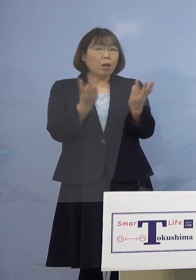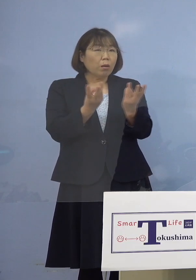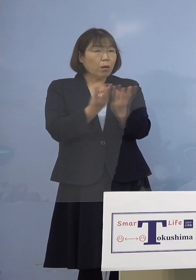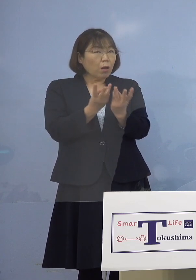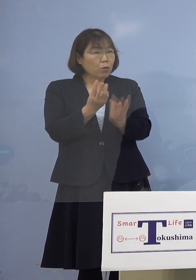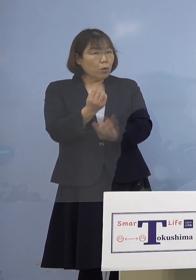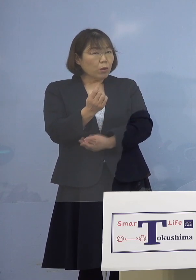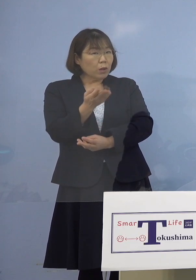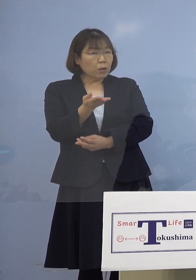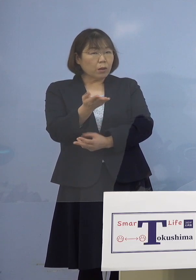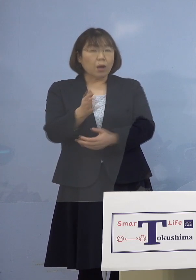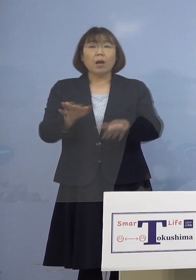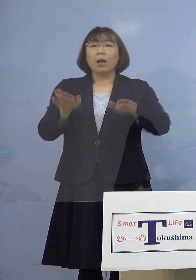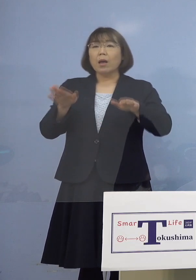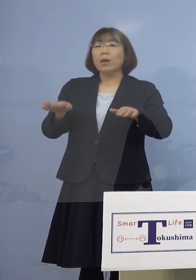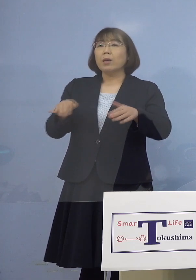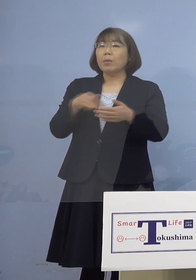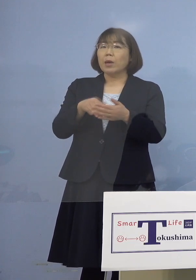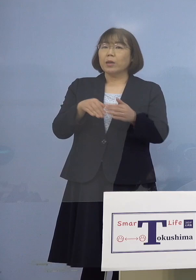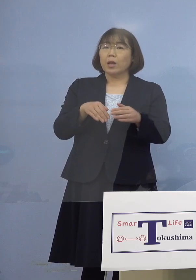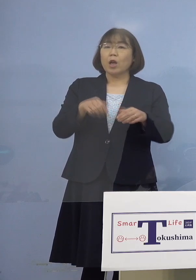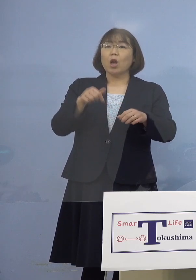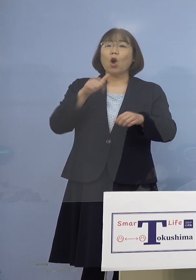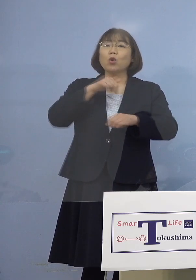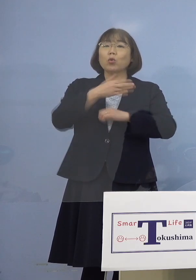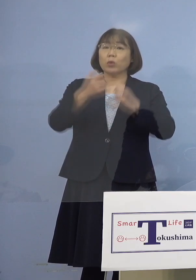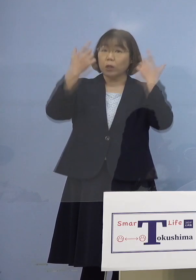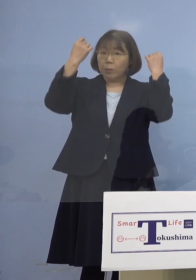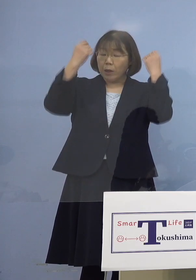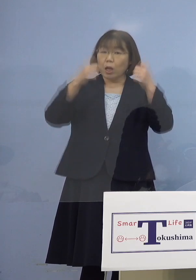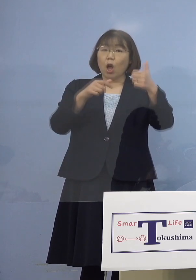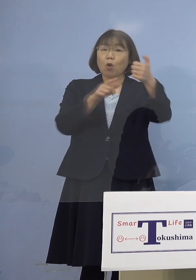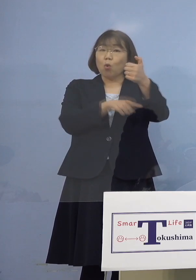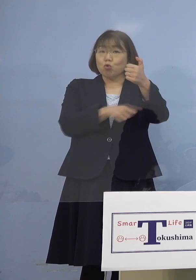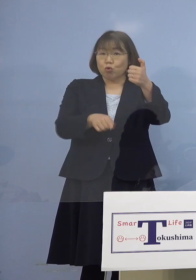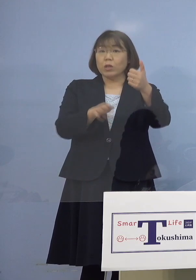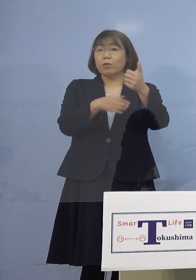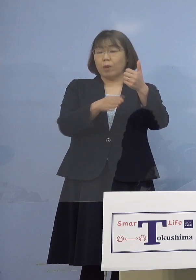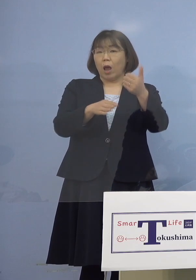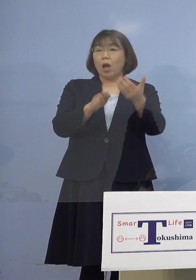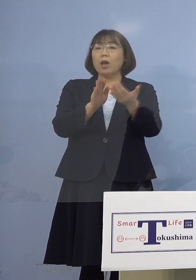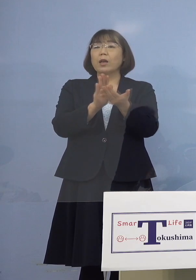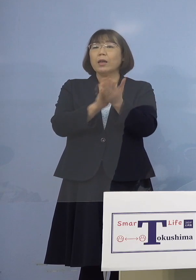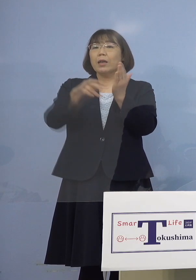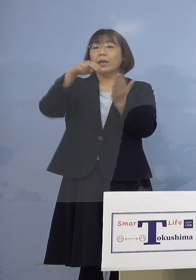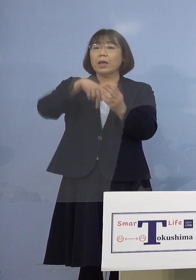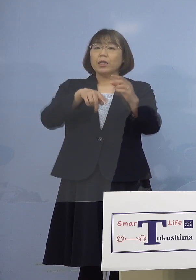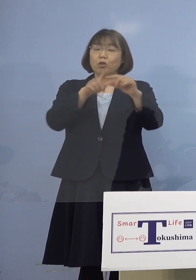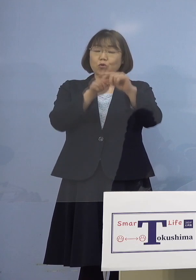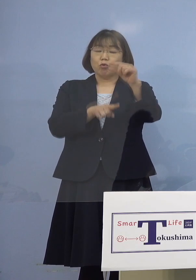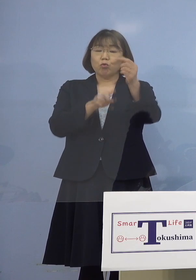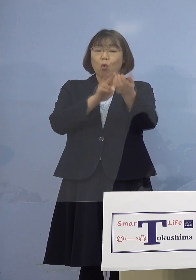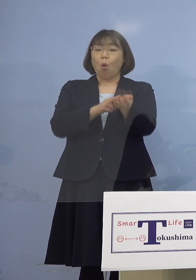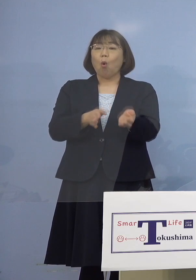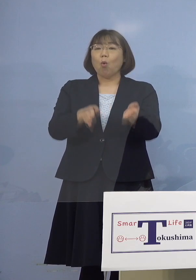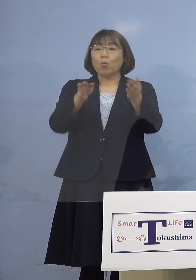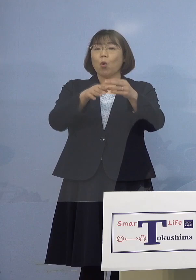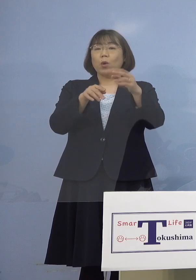（知事） 今、大体徳島大学病院が50名程度 それから県立中央病院が 20名程度を予定しています